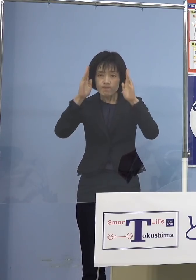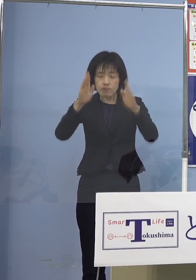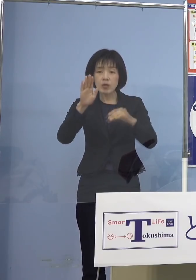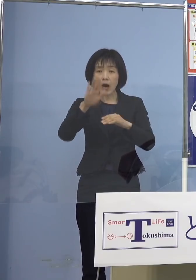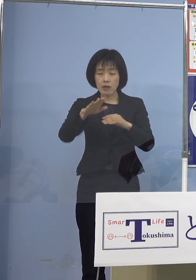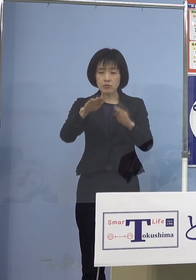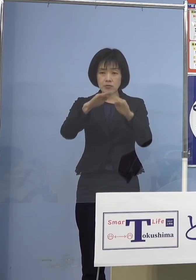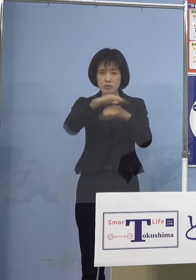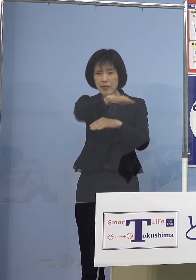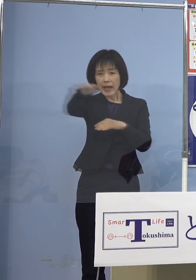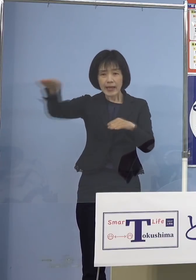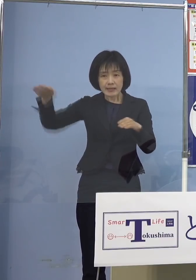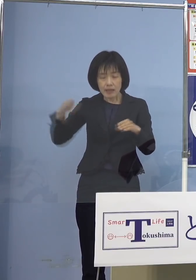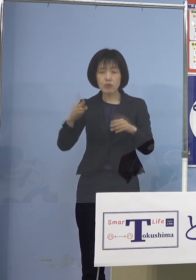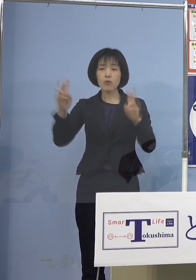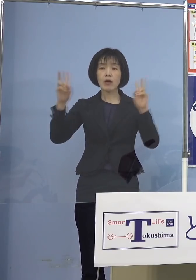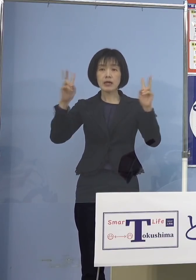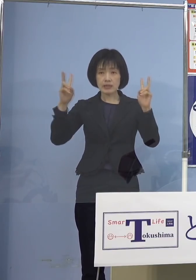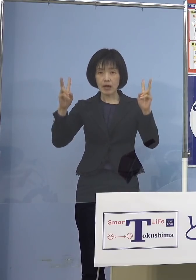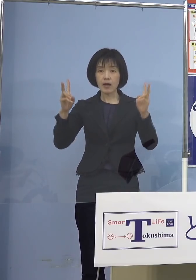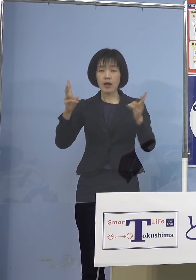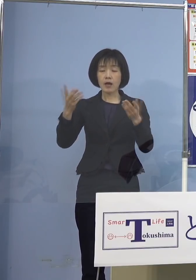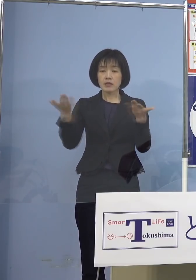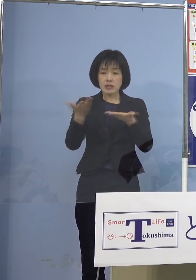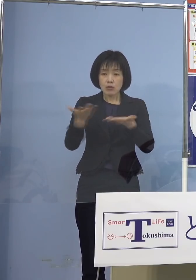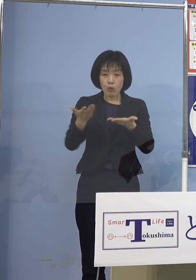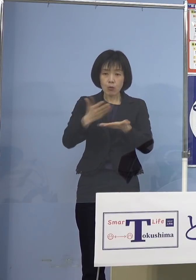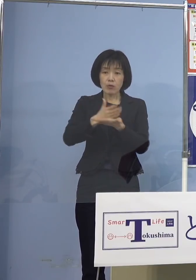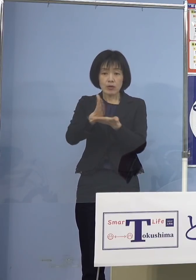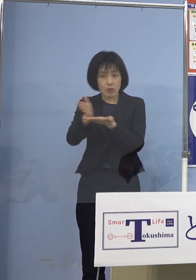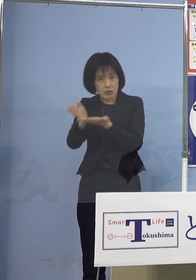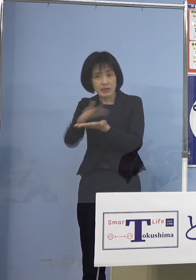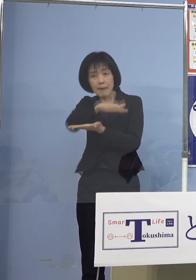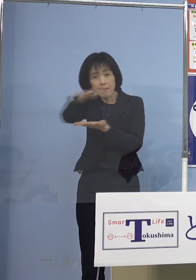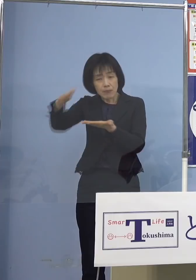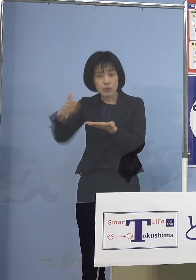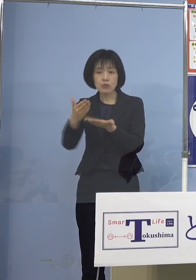全ての業種の皆さん方が 対象となります